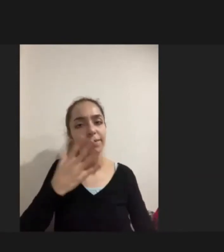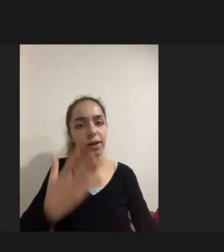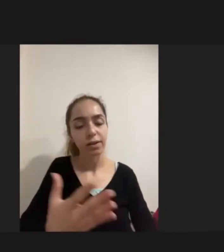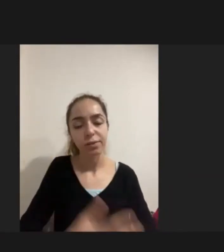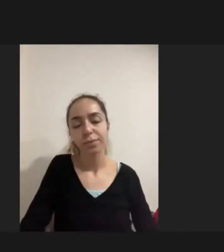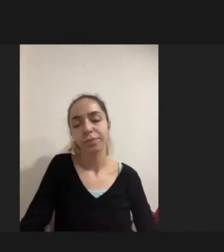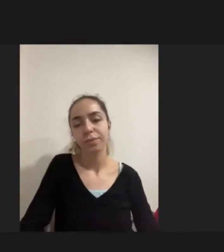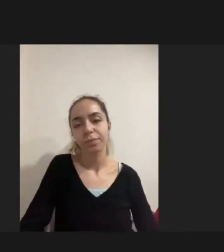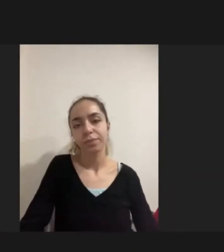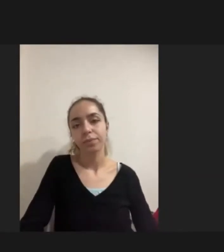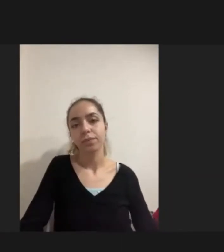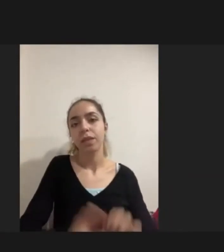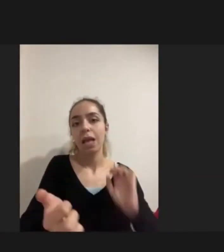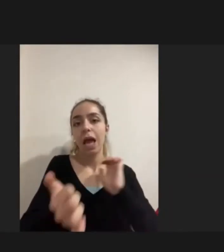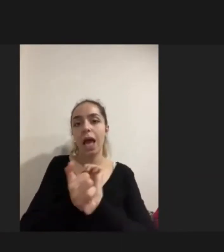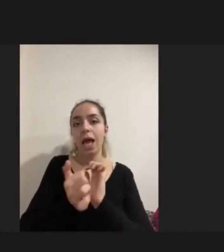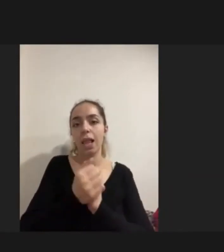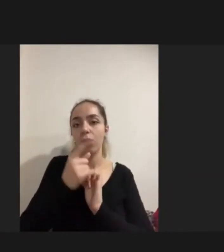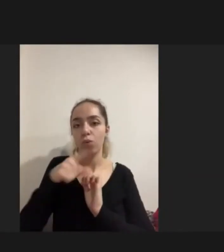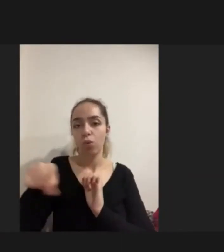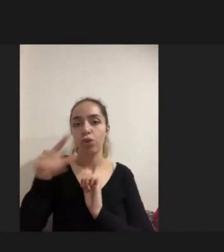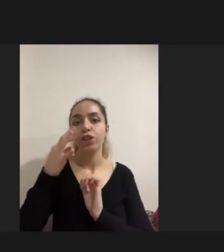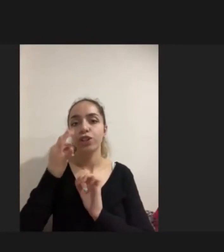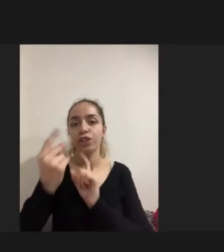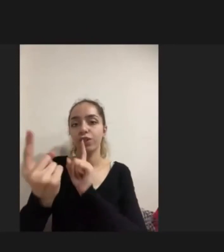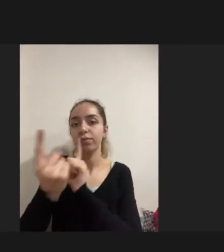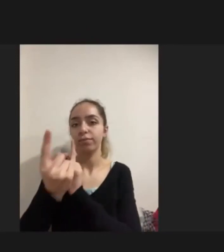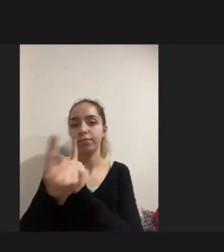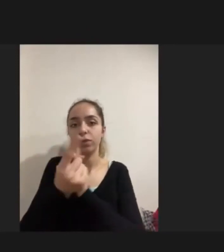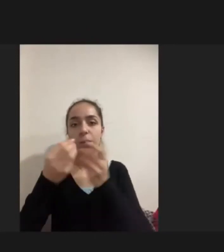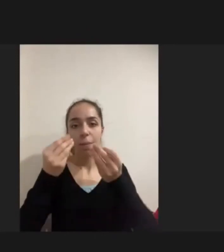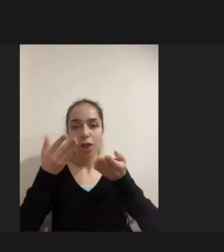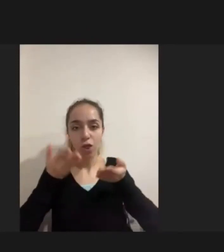Aileler, kişiler doğuştan engelli olmadığı için görüşmecilerimin